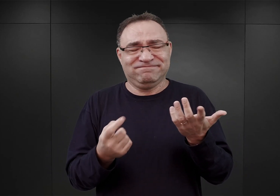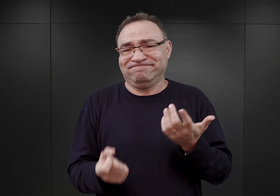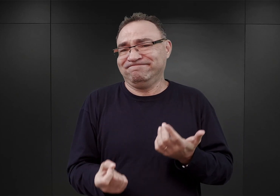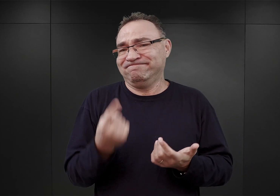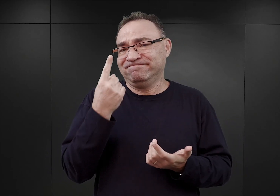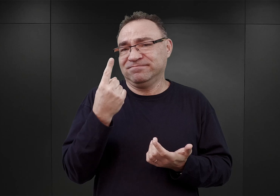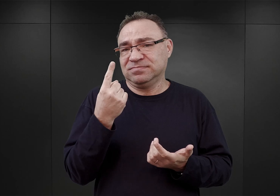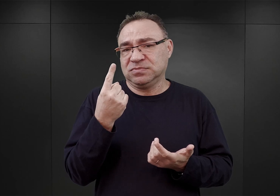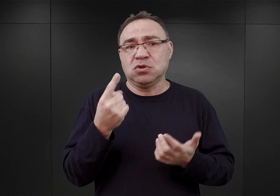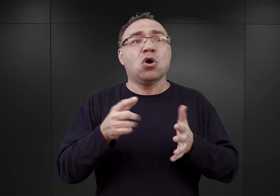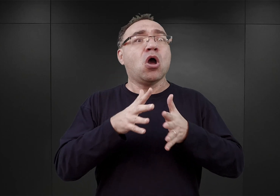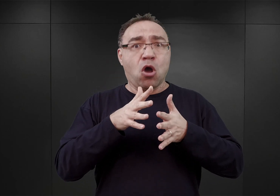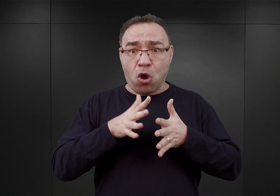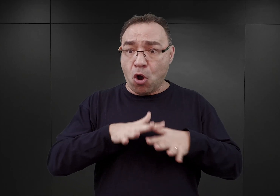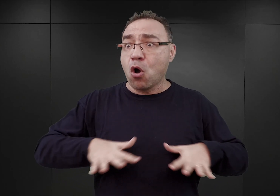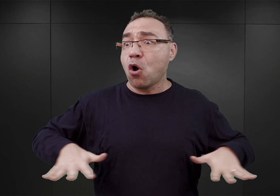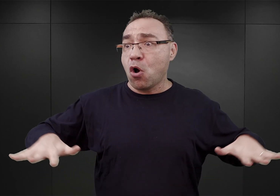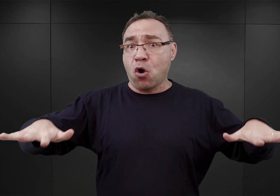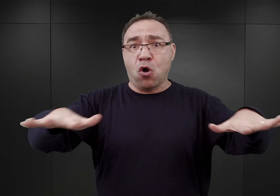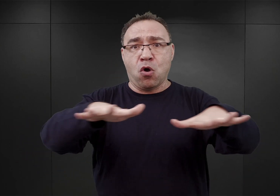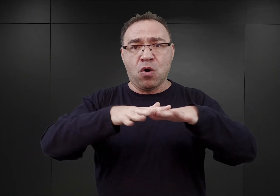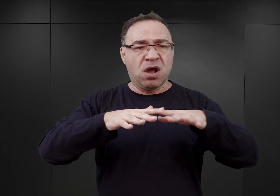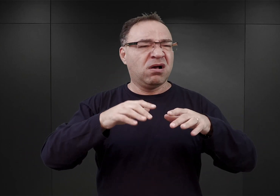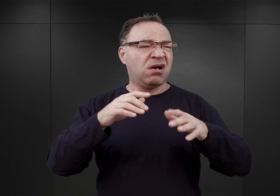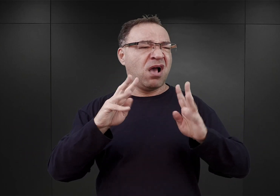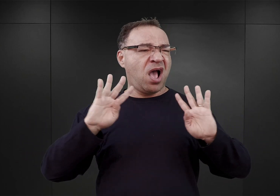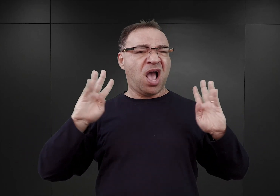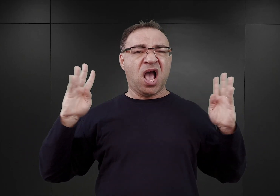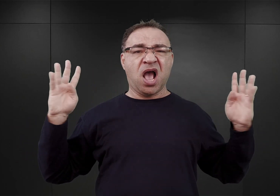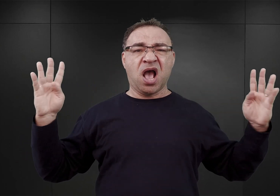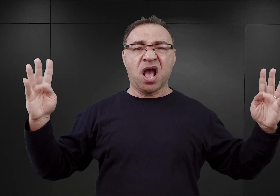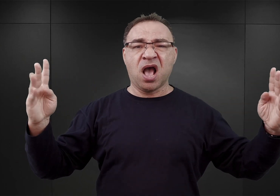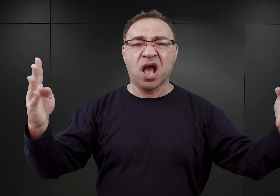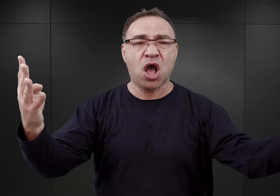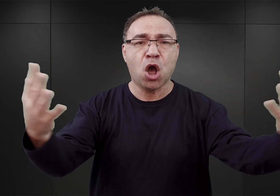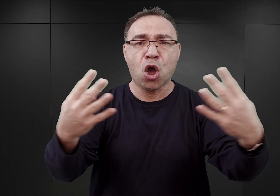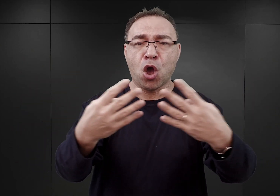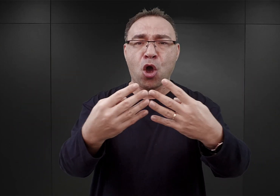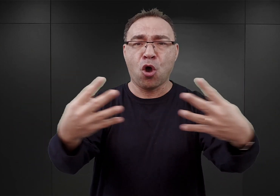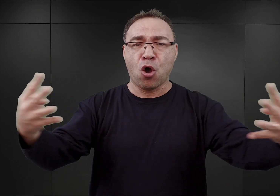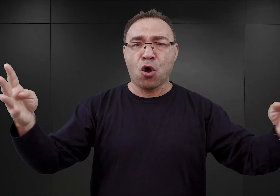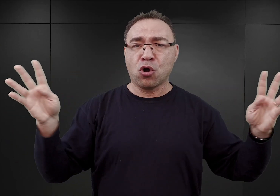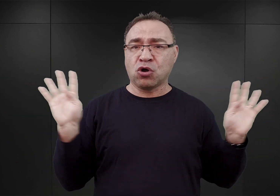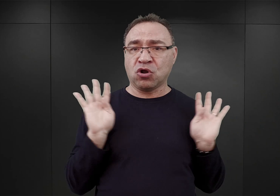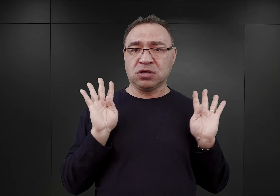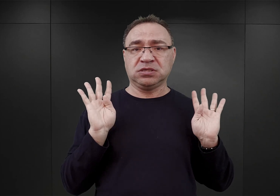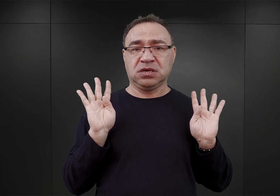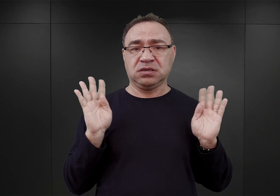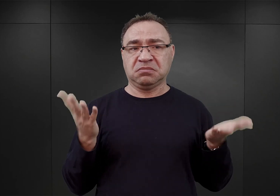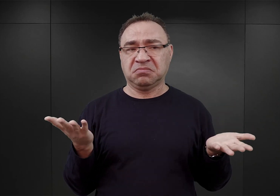Dużego obszaru, z bardzo długim ogrodzeniem, które tak naprawdę chyba byłoby niezwykle trudno strzec.